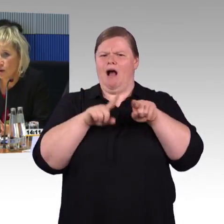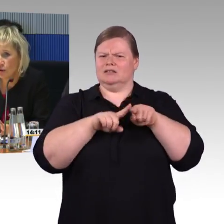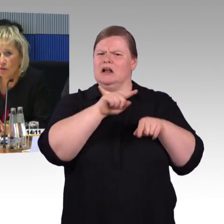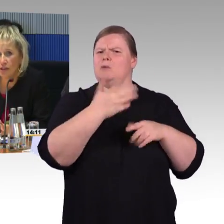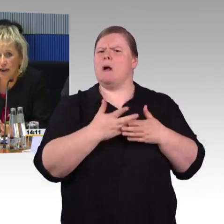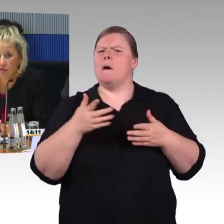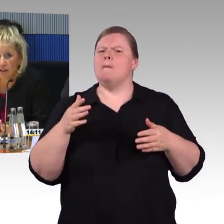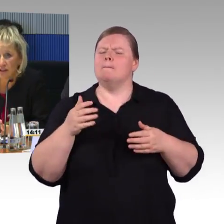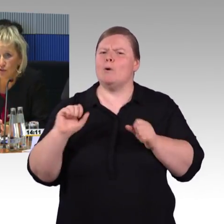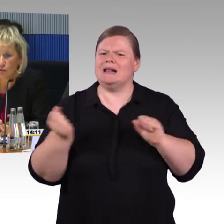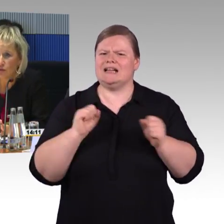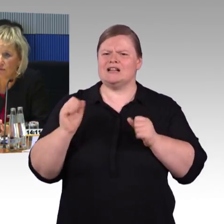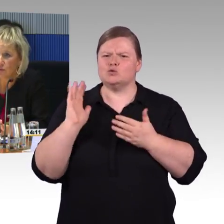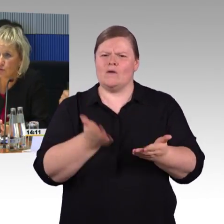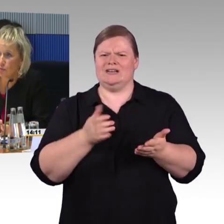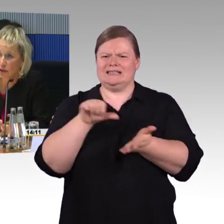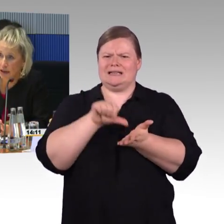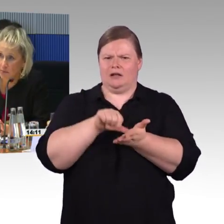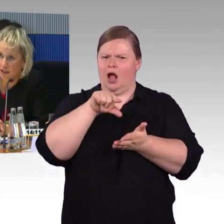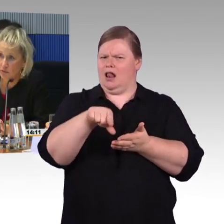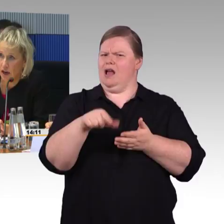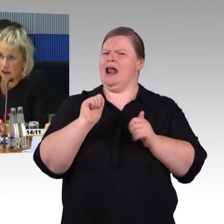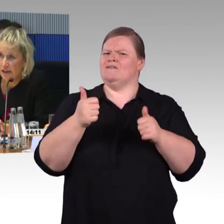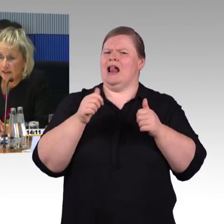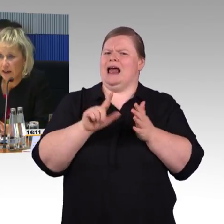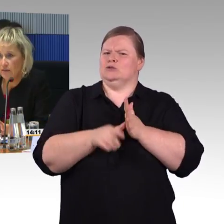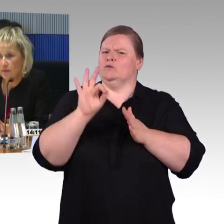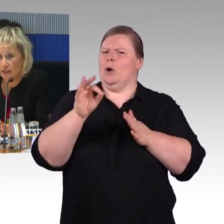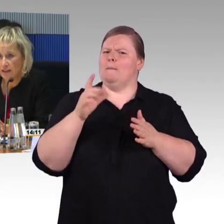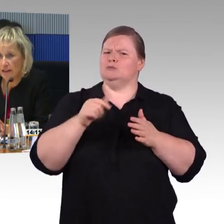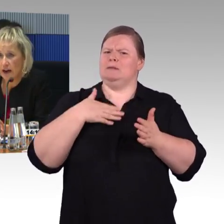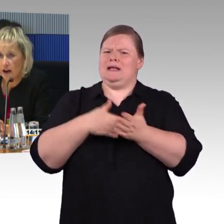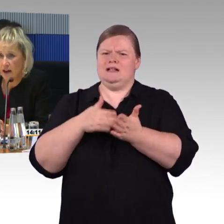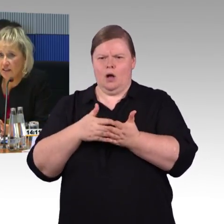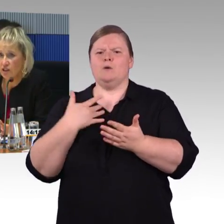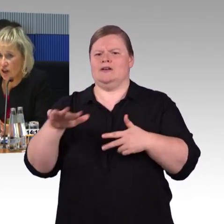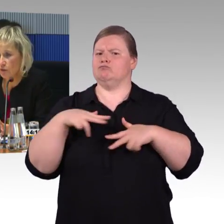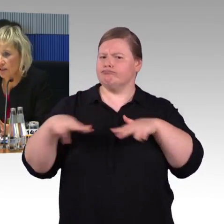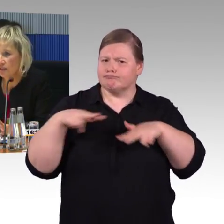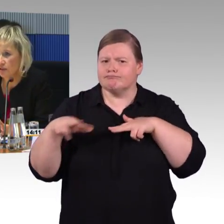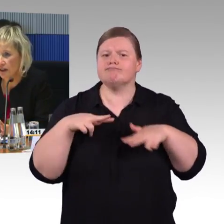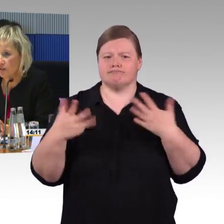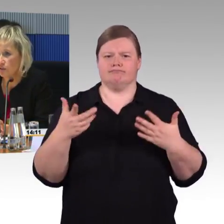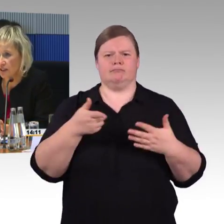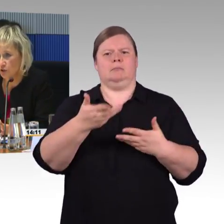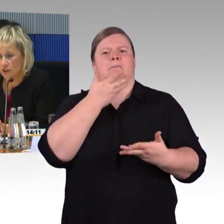und auch in den Nahverkehrszügen hilft das Zugbegleitpersonal. Da hatten wir im letzten Jahr 80.000 Hilfeleistungen,